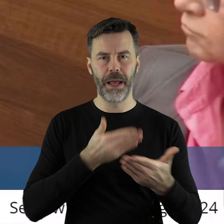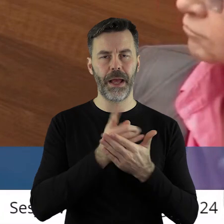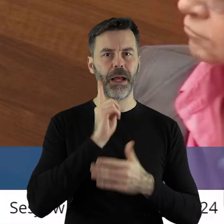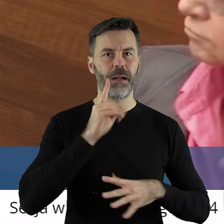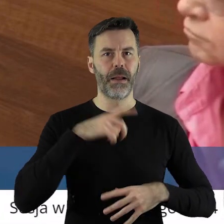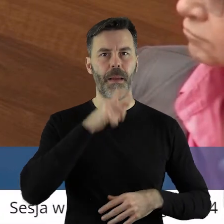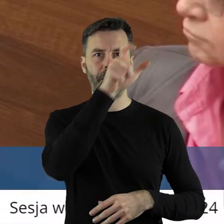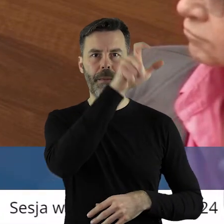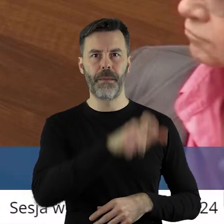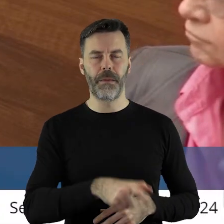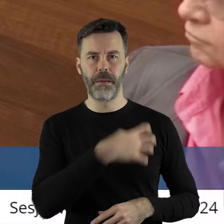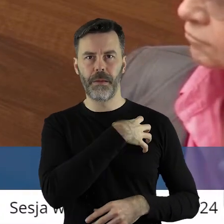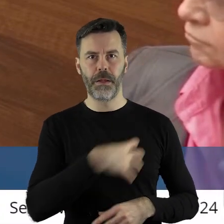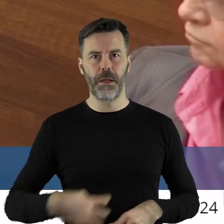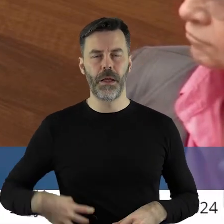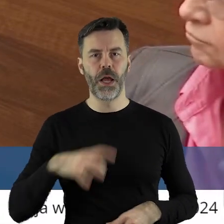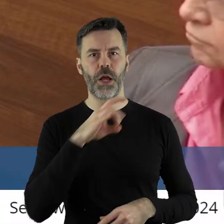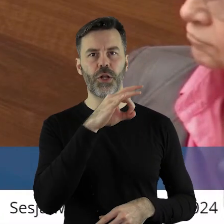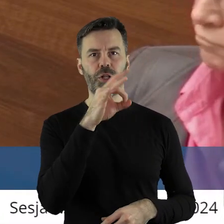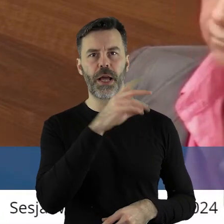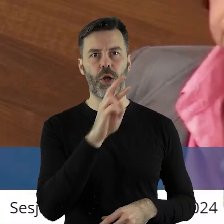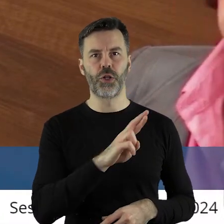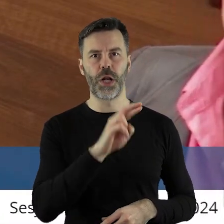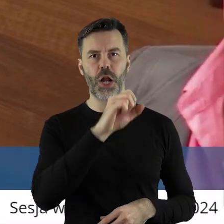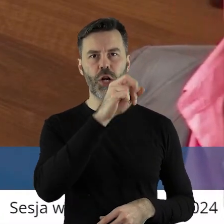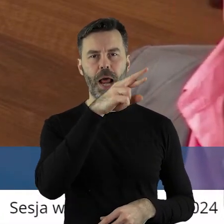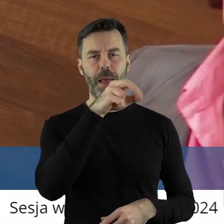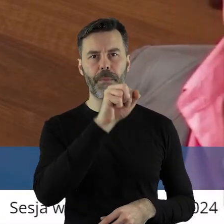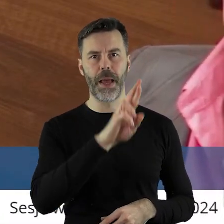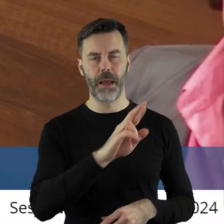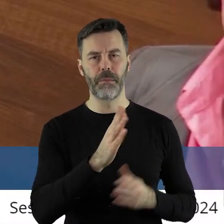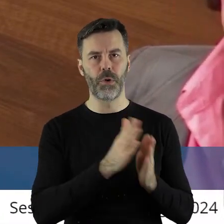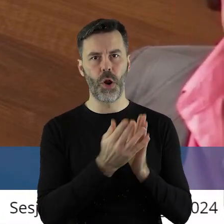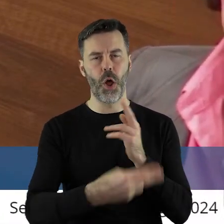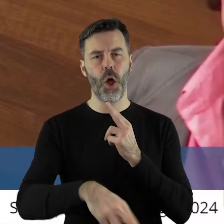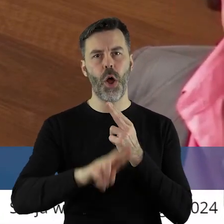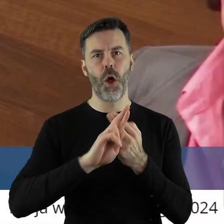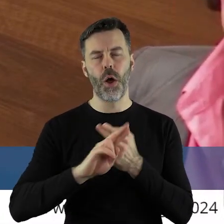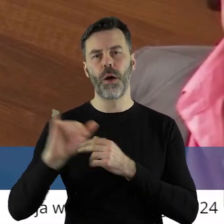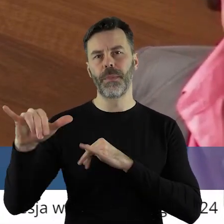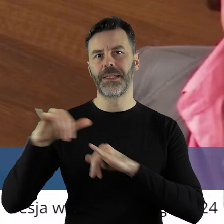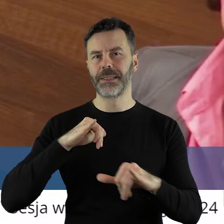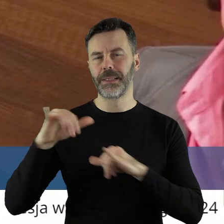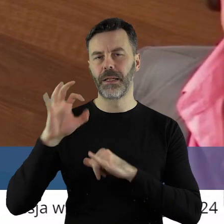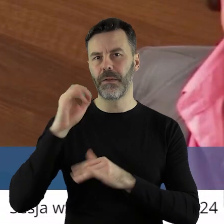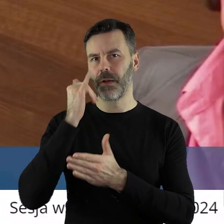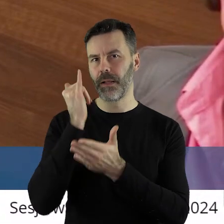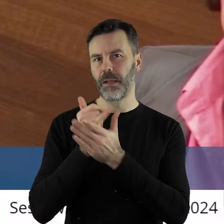do pana marszałka Grzegorza Schreibera o odpowiedź na pismo zarządu powiatu z dnia